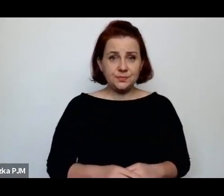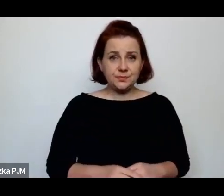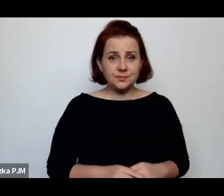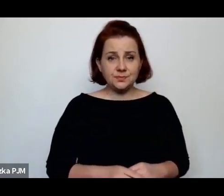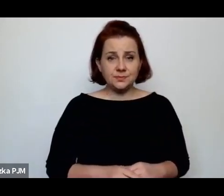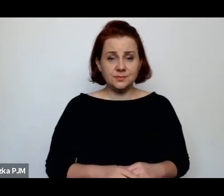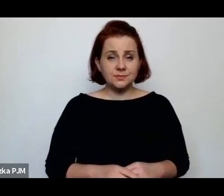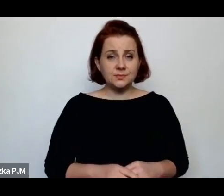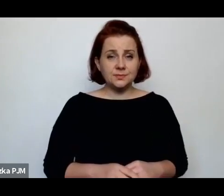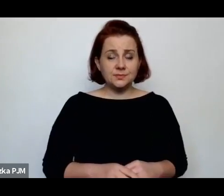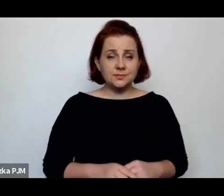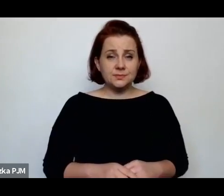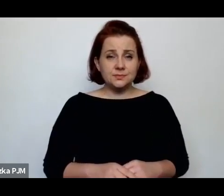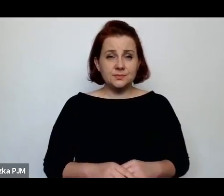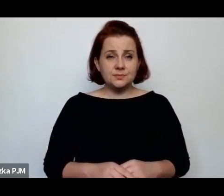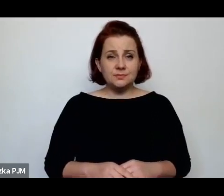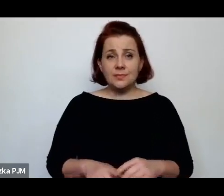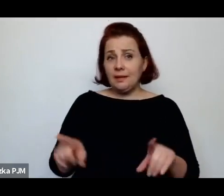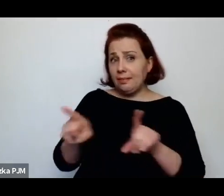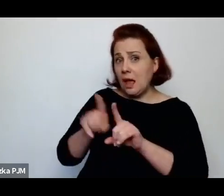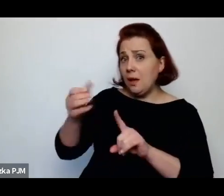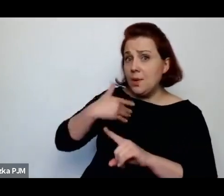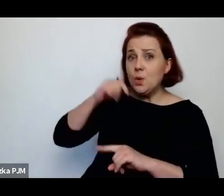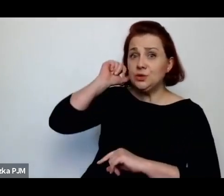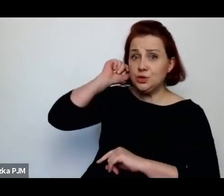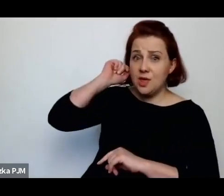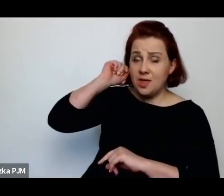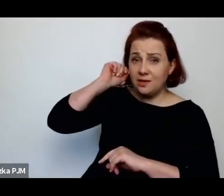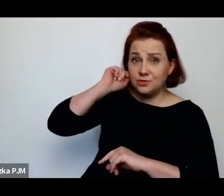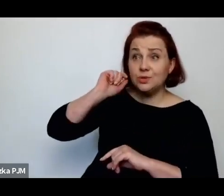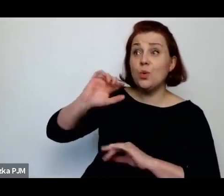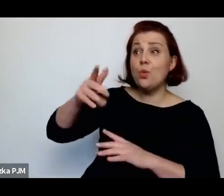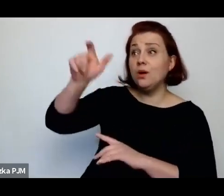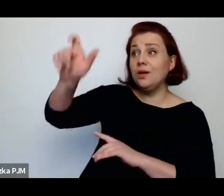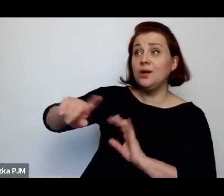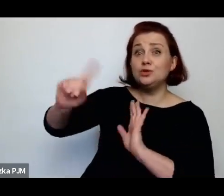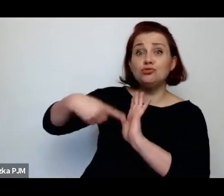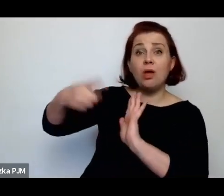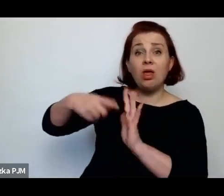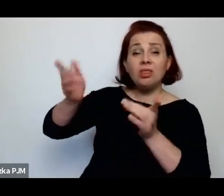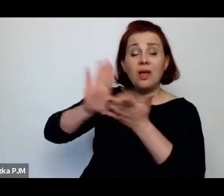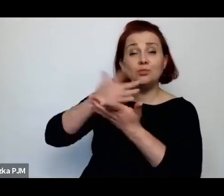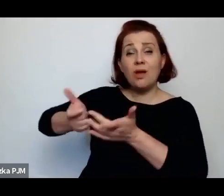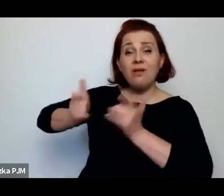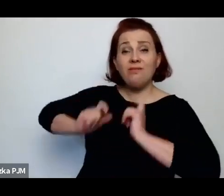Też były takie dziewczyny często, które przyjeżdżały ze wsi np. do miasta szukać pracy